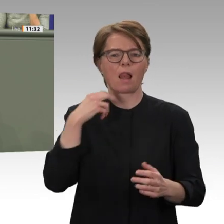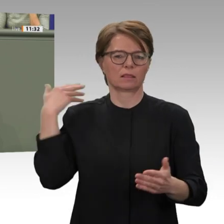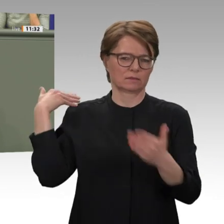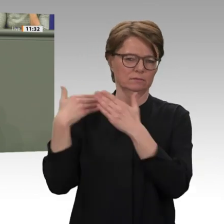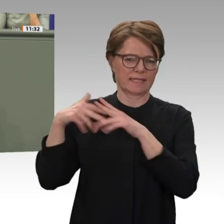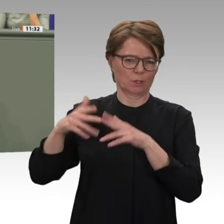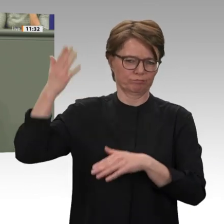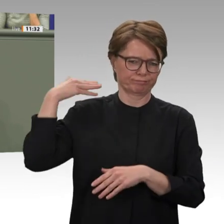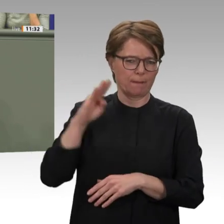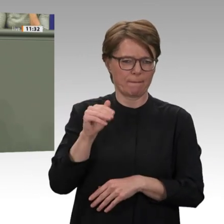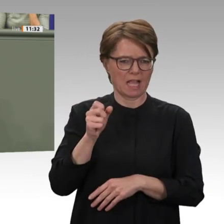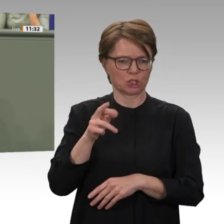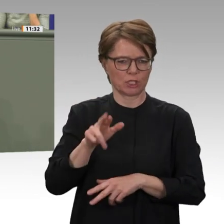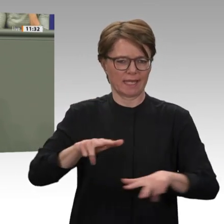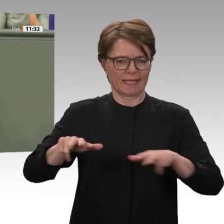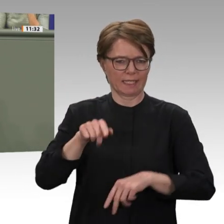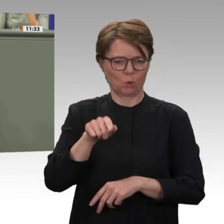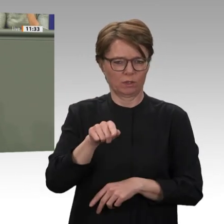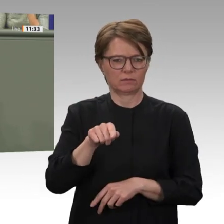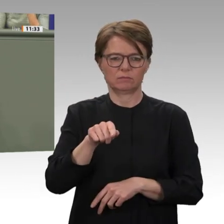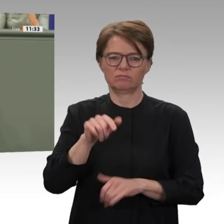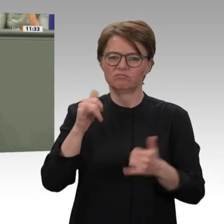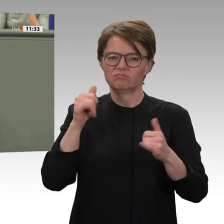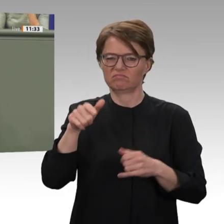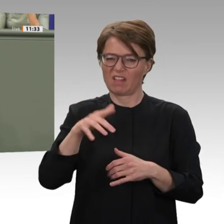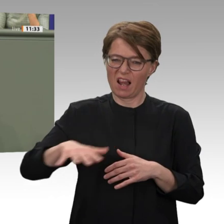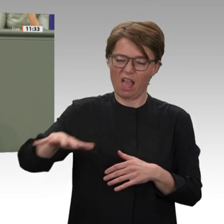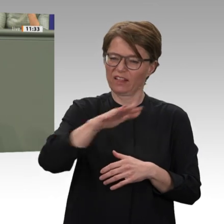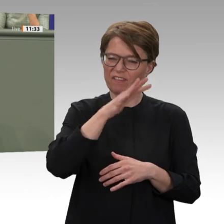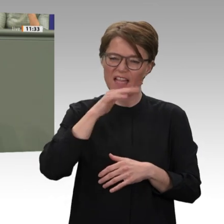Wenn wir nicht wollen, dass die friedliche Revolution an wirtschaftlicher Not und enttäuschten